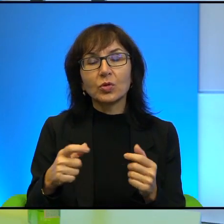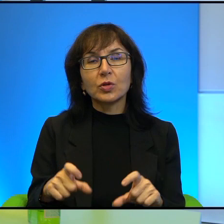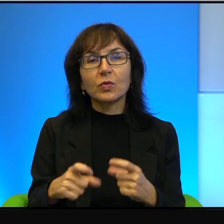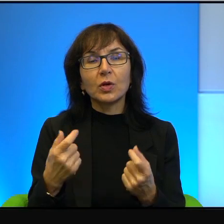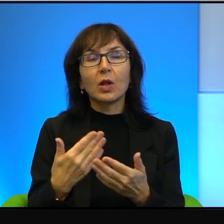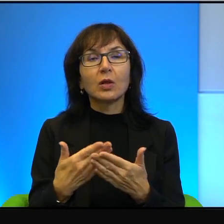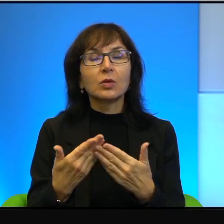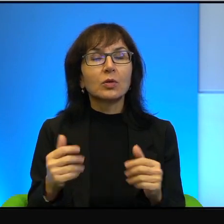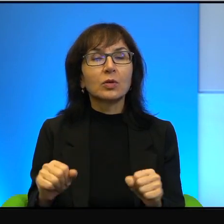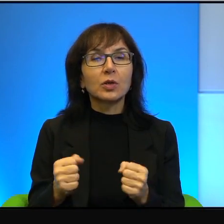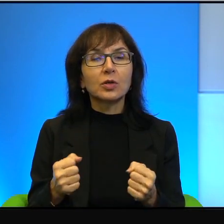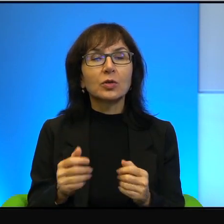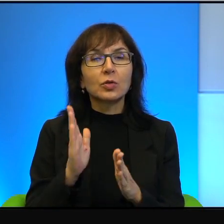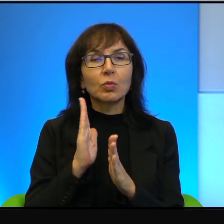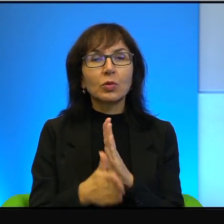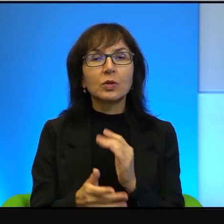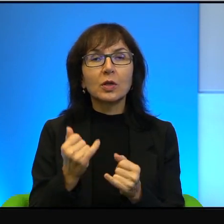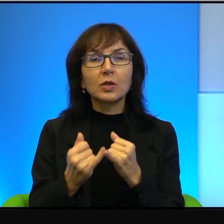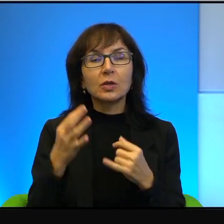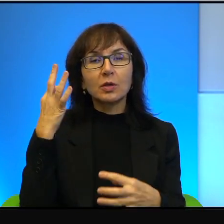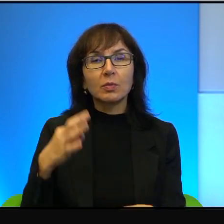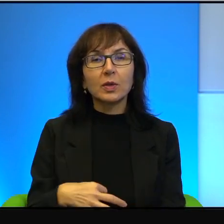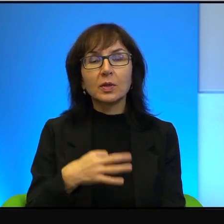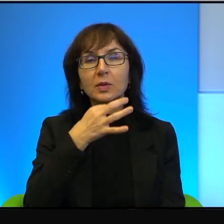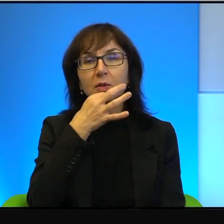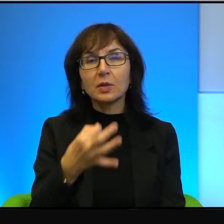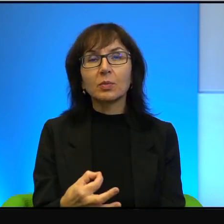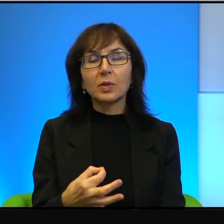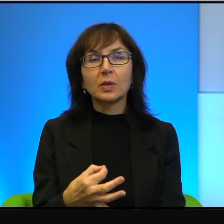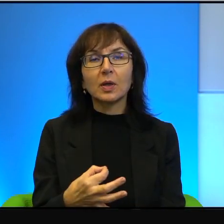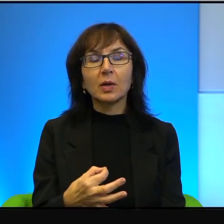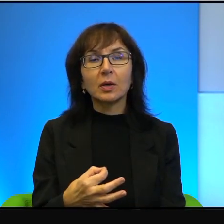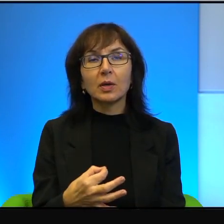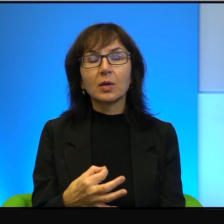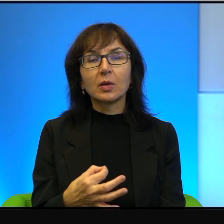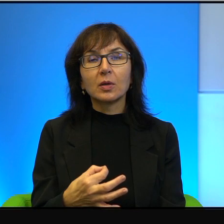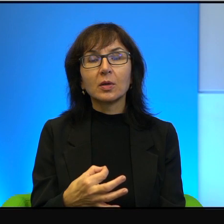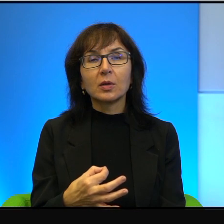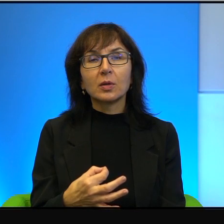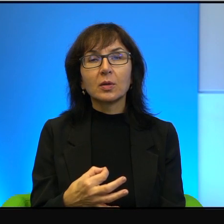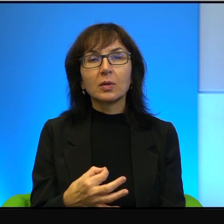To jest bardzo proste. Jeżeli Pani zapyta pierwszego z brzegu Izraelczyka